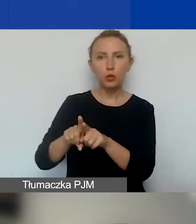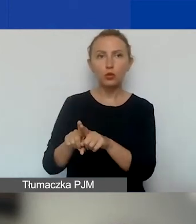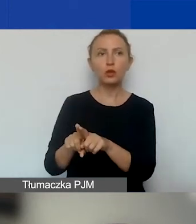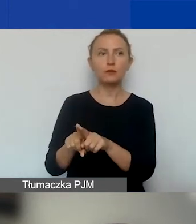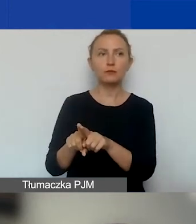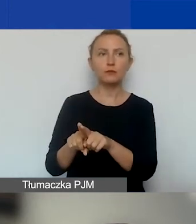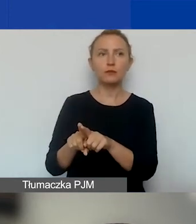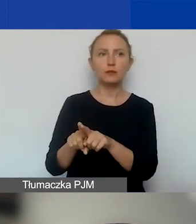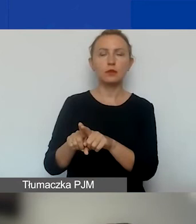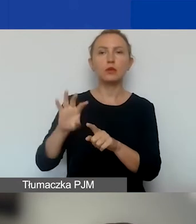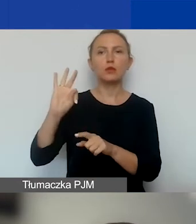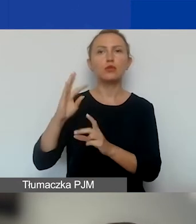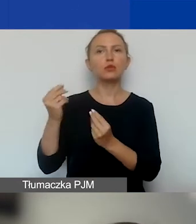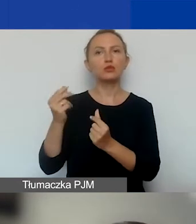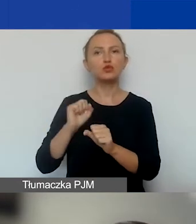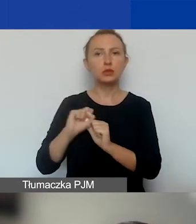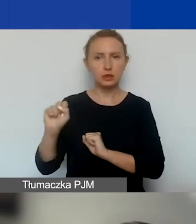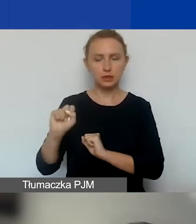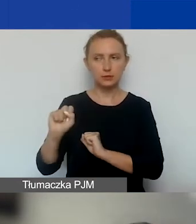ma w swoim budżecie wtedy lider.